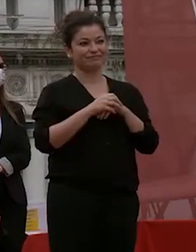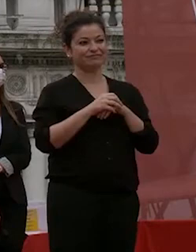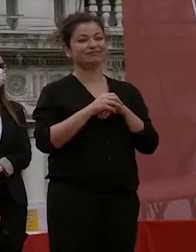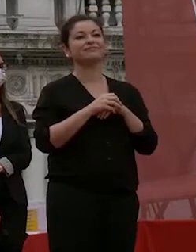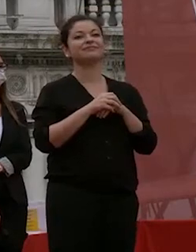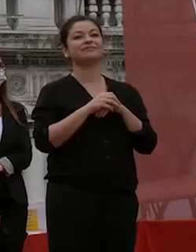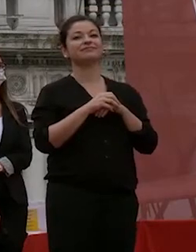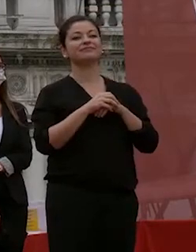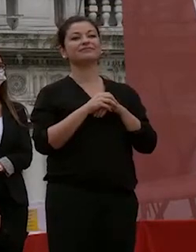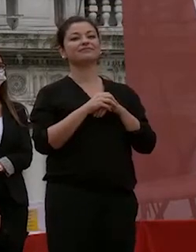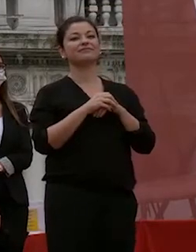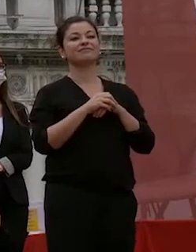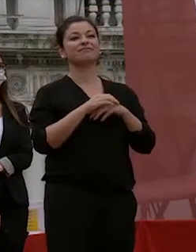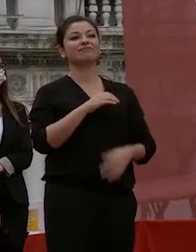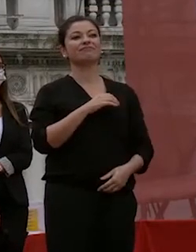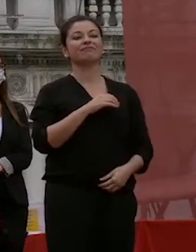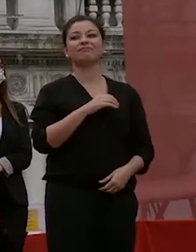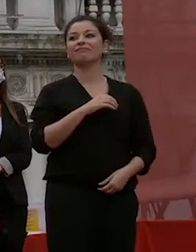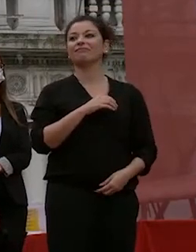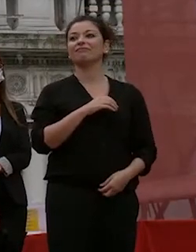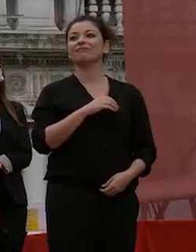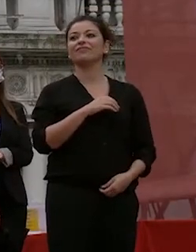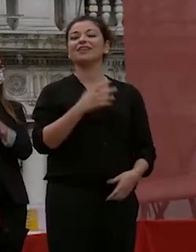questo caso c'è a questo punto io normalmente dico e lo dico anche questa